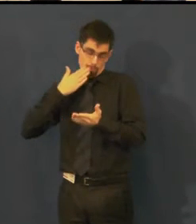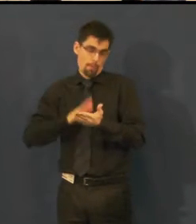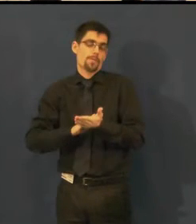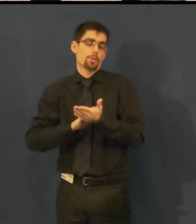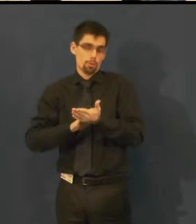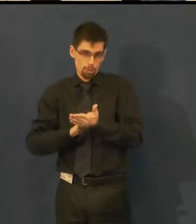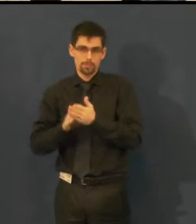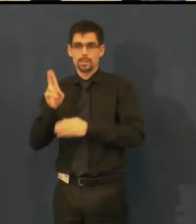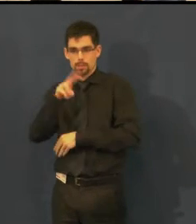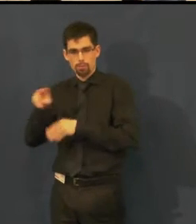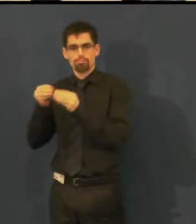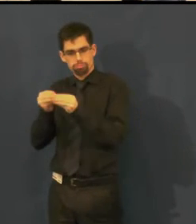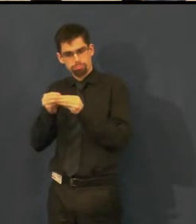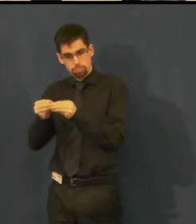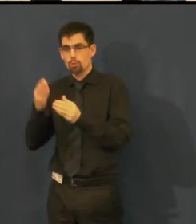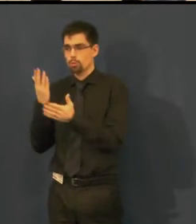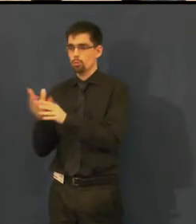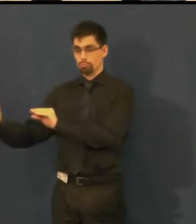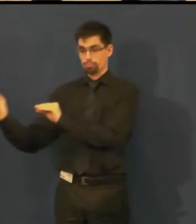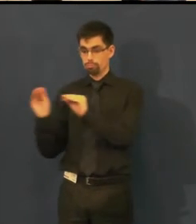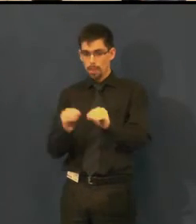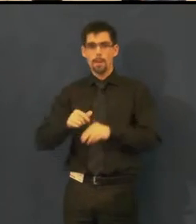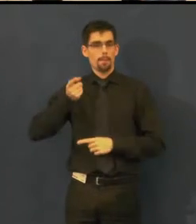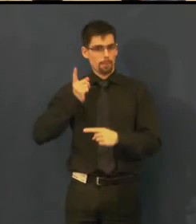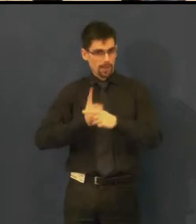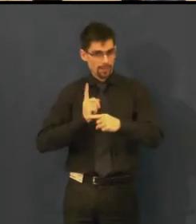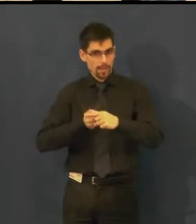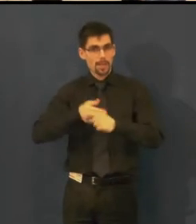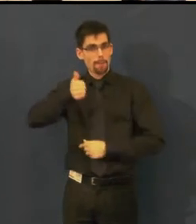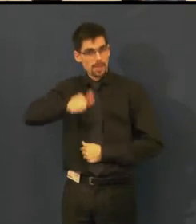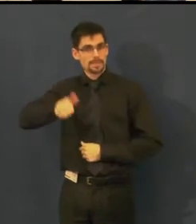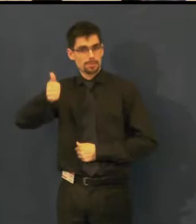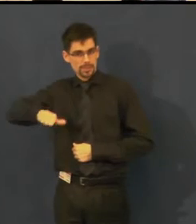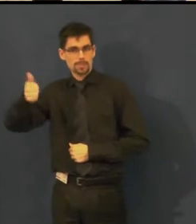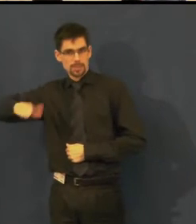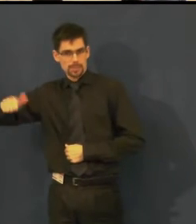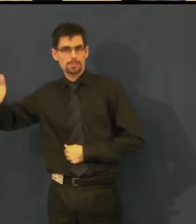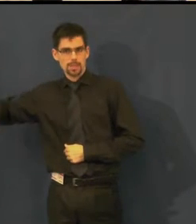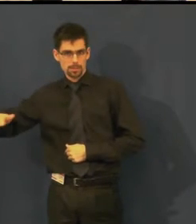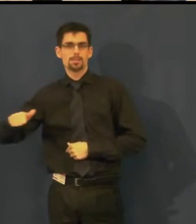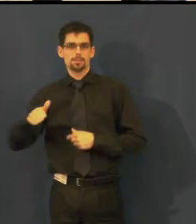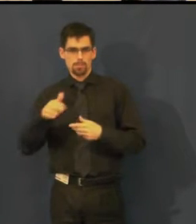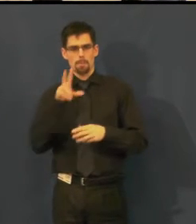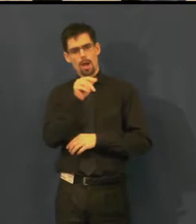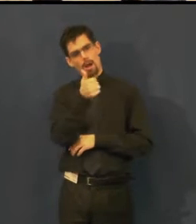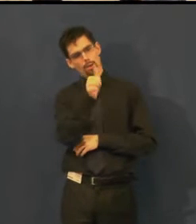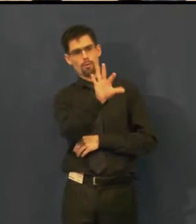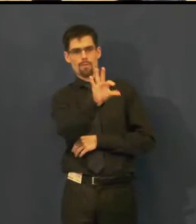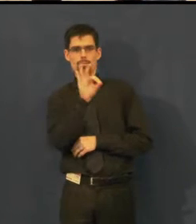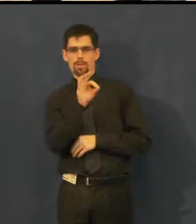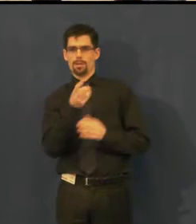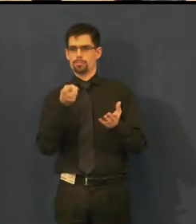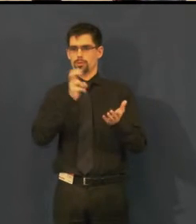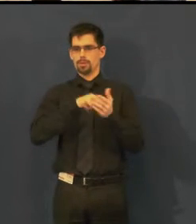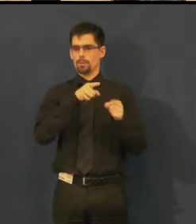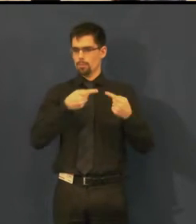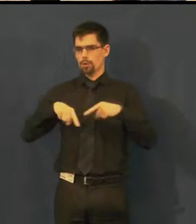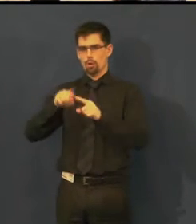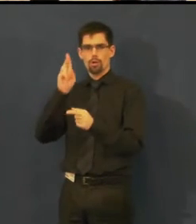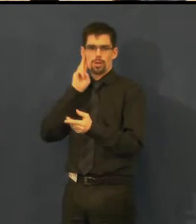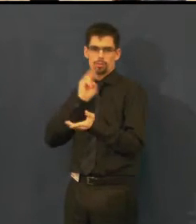a dnes pravidelně jednou měsíčně zpracovávají jedno vybrané představení s titulky pro neslyšící,